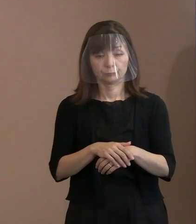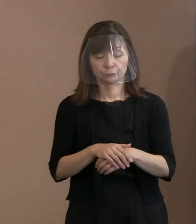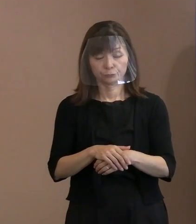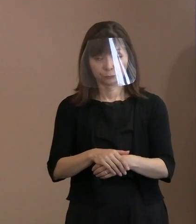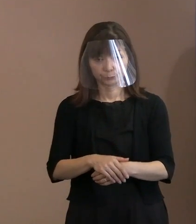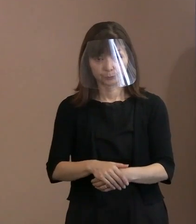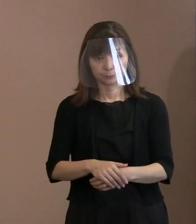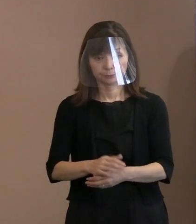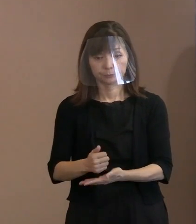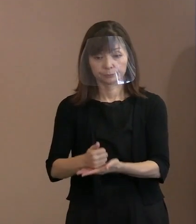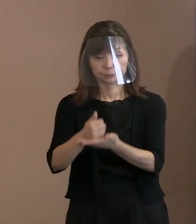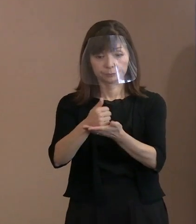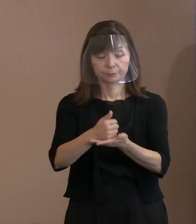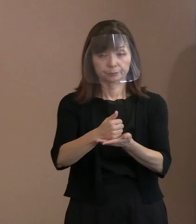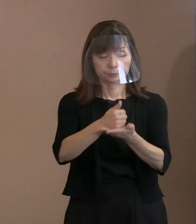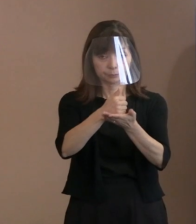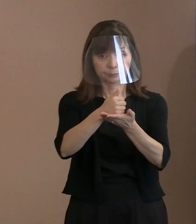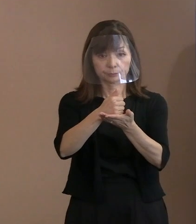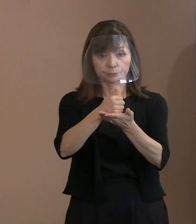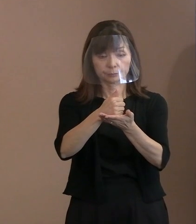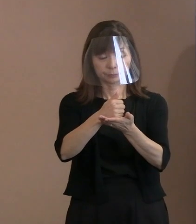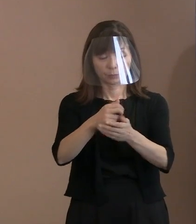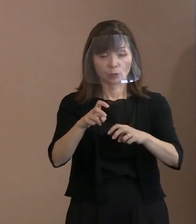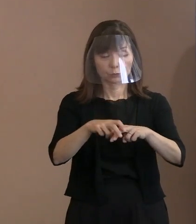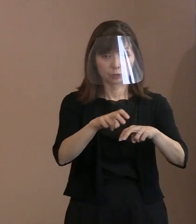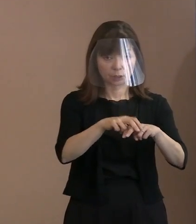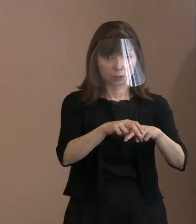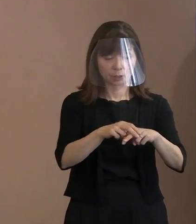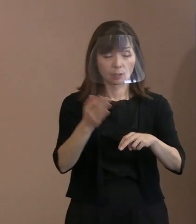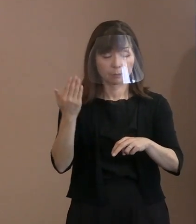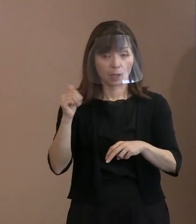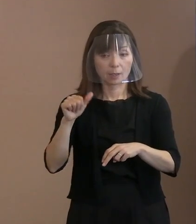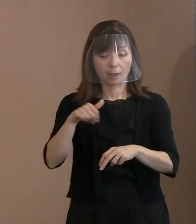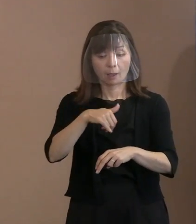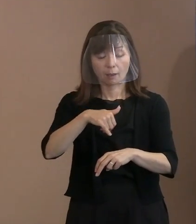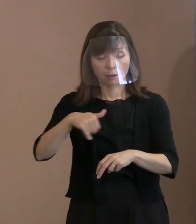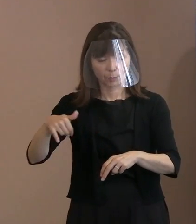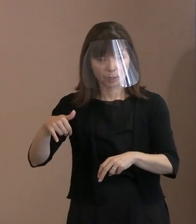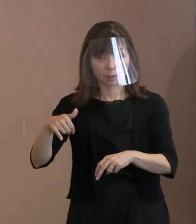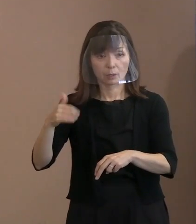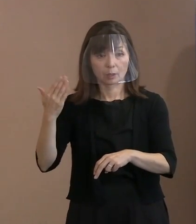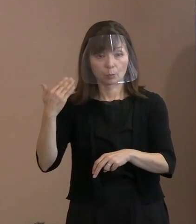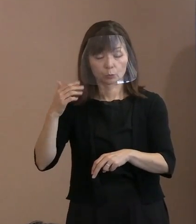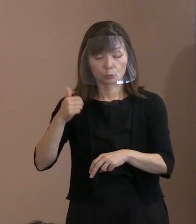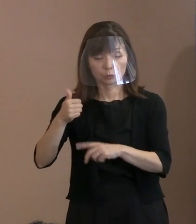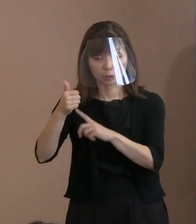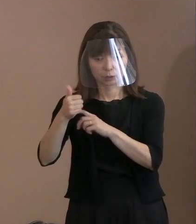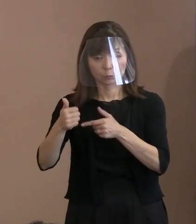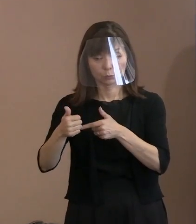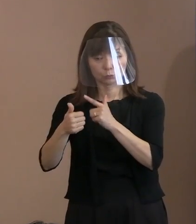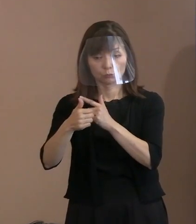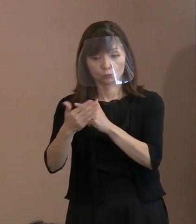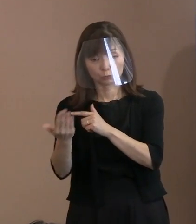それから安倍元総理の 銃撃事件があったということで､